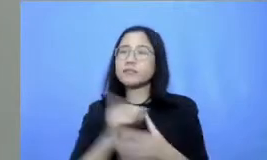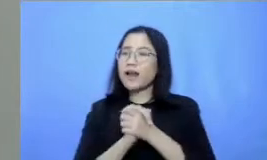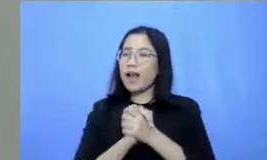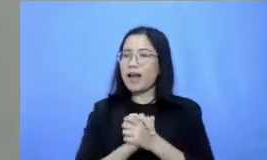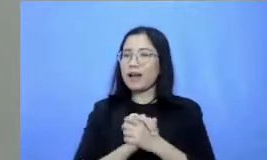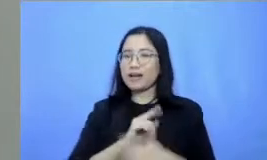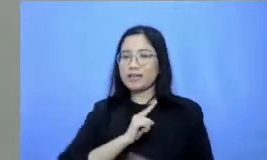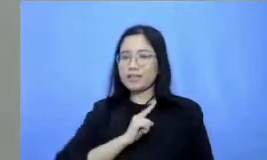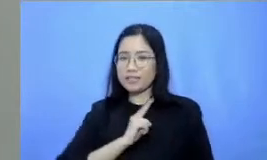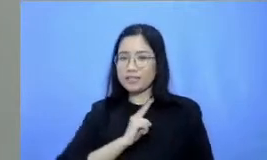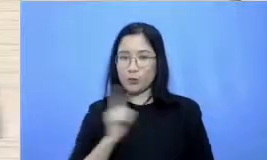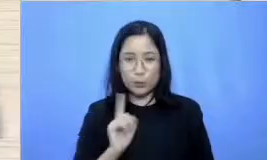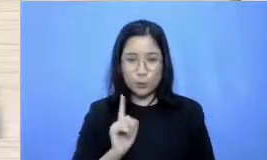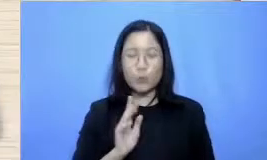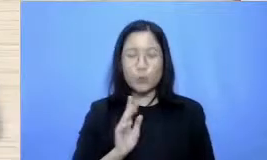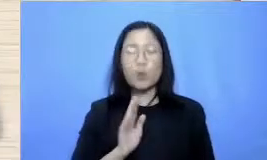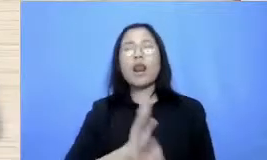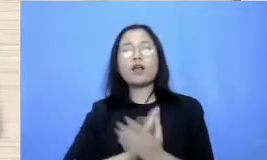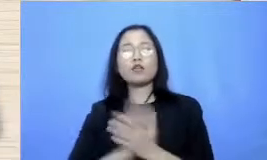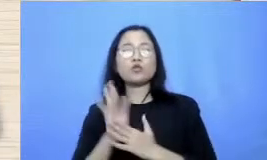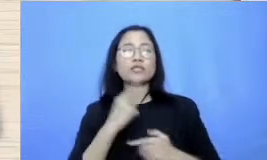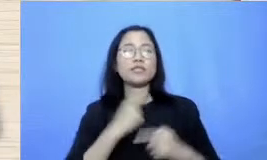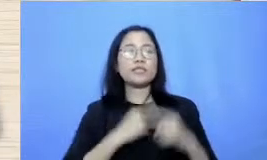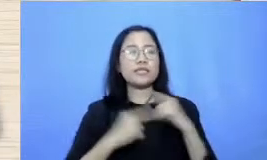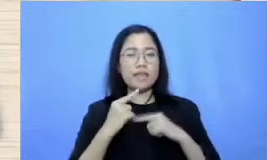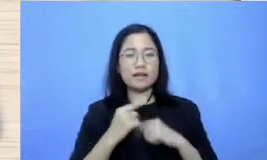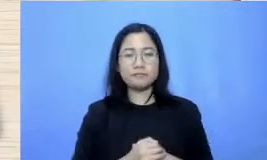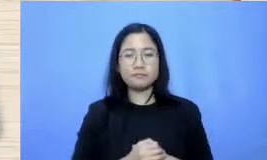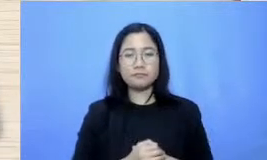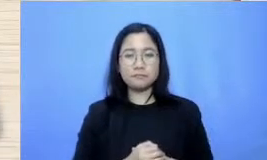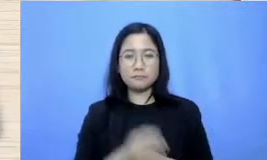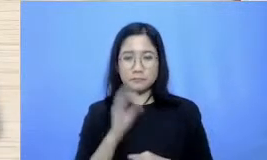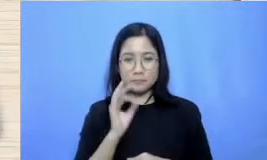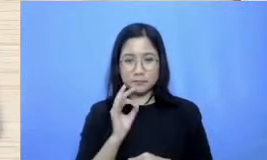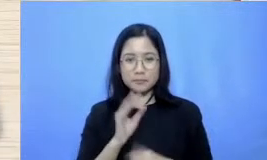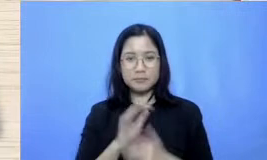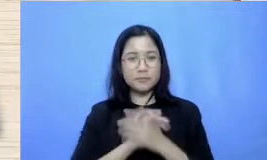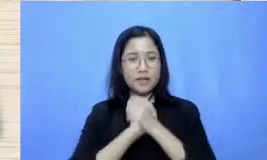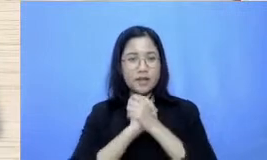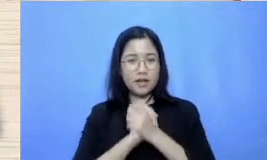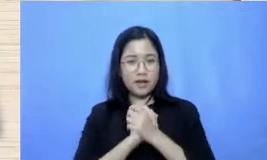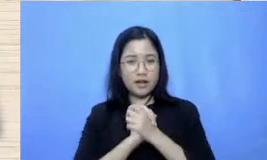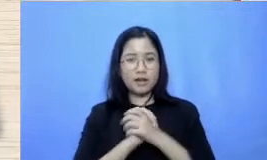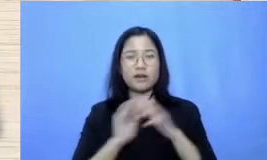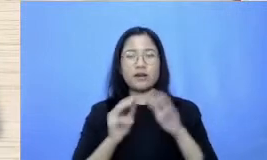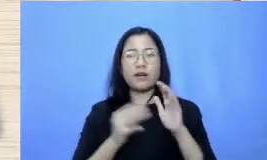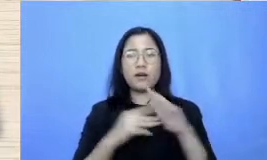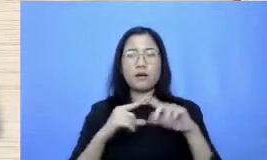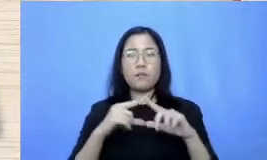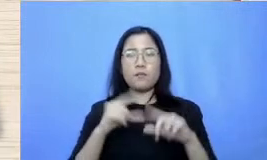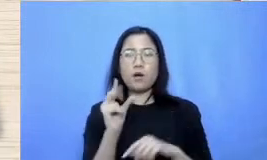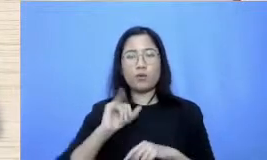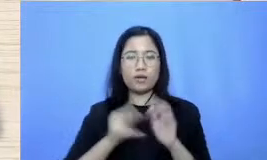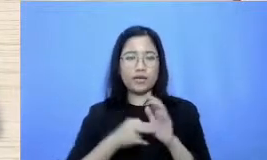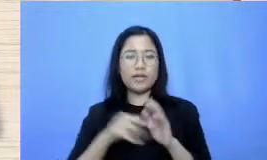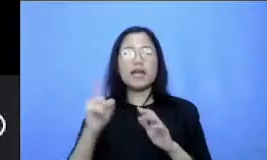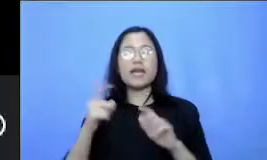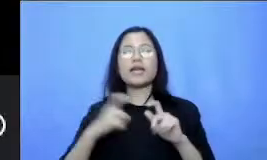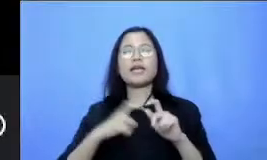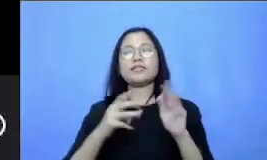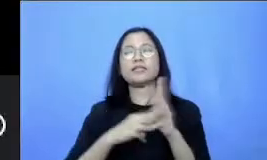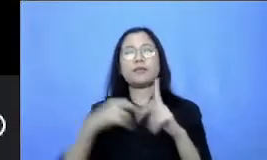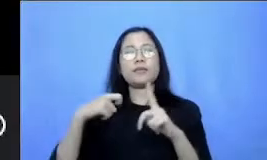sama ceritanya Siap Mas perkenalkan saya mau rensia dari SMK Darussalam Makassar jadi gini